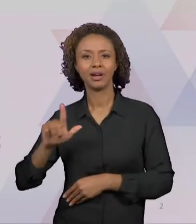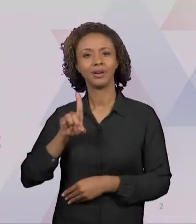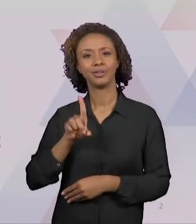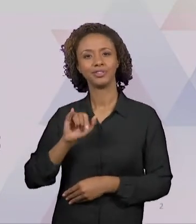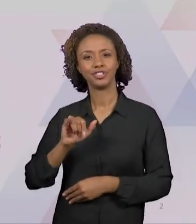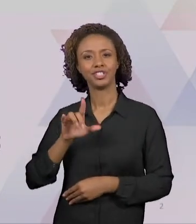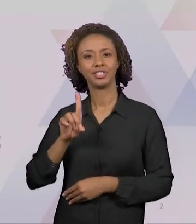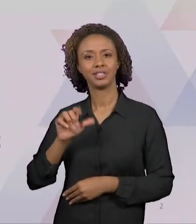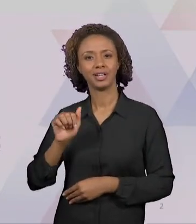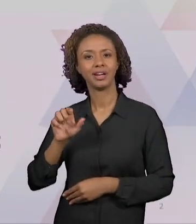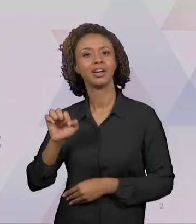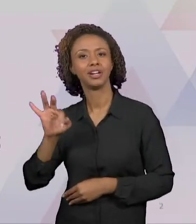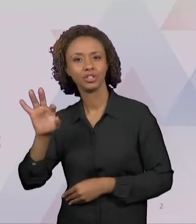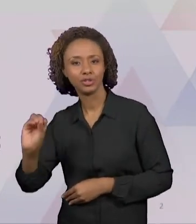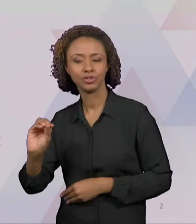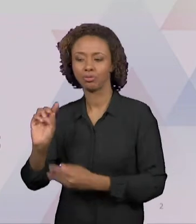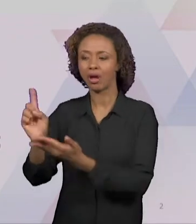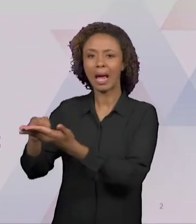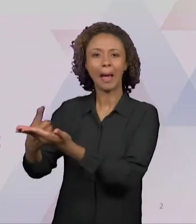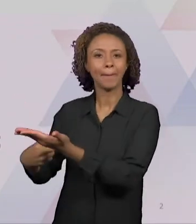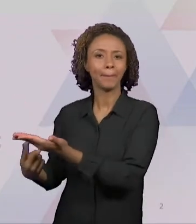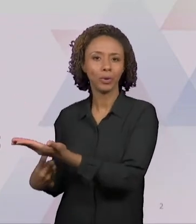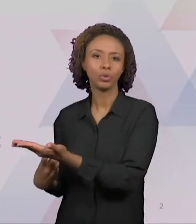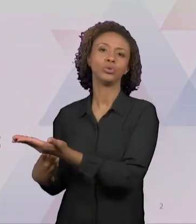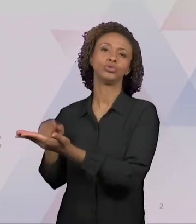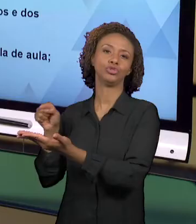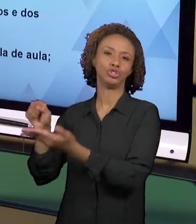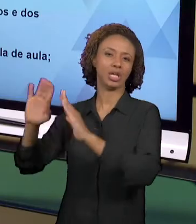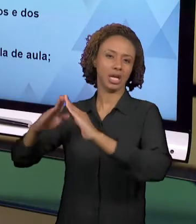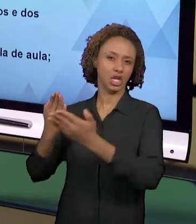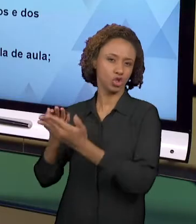QUE SÃO GERALMENTE ENCONTRADAS NAS ESCOLAS. ELAS